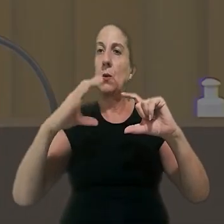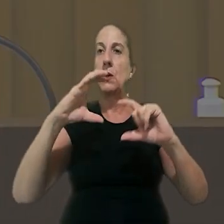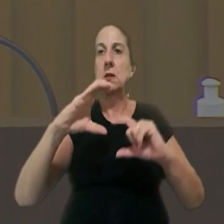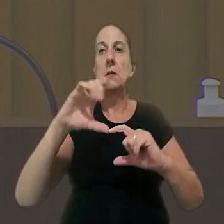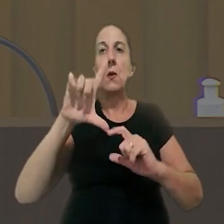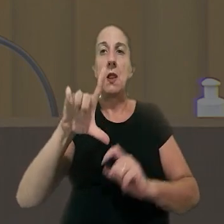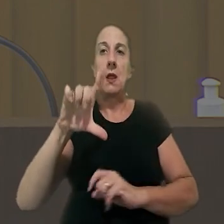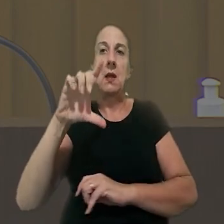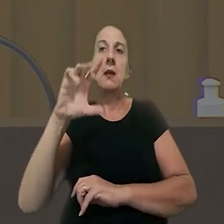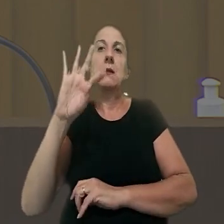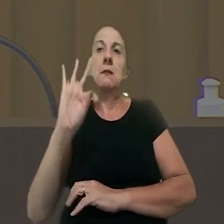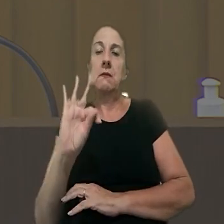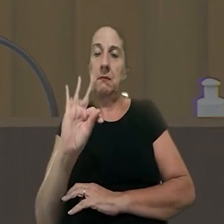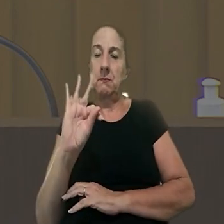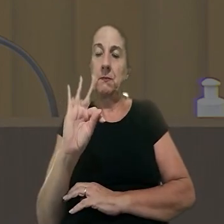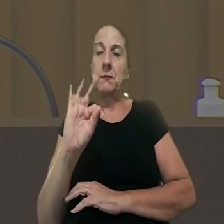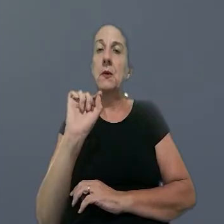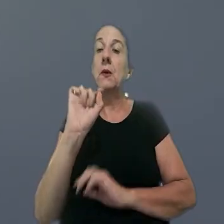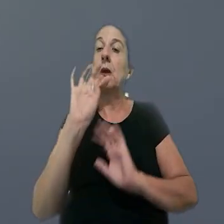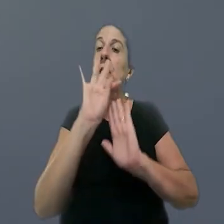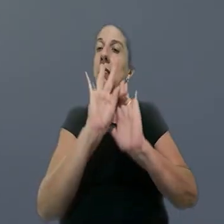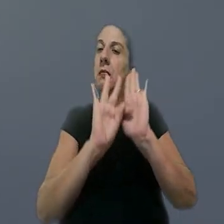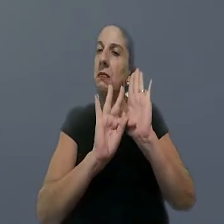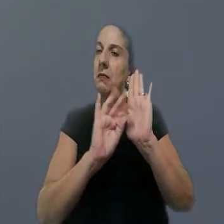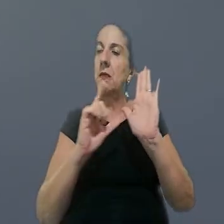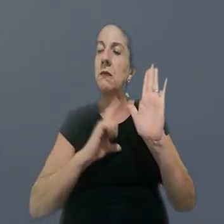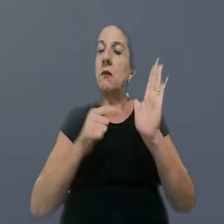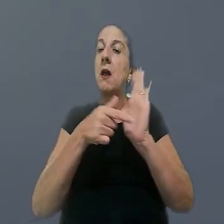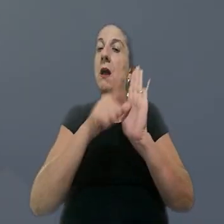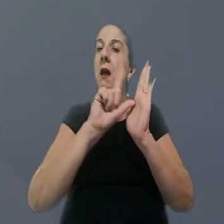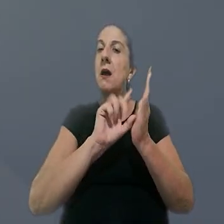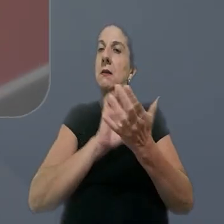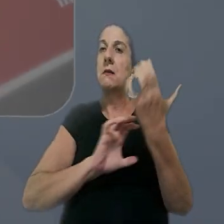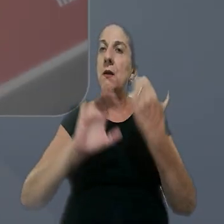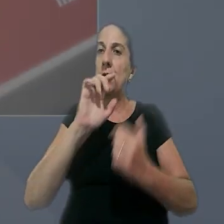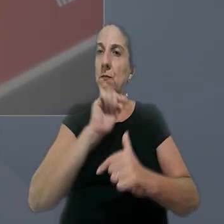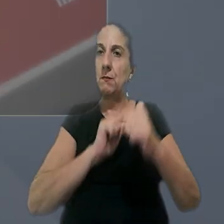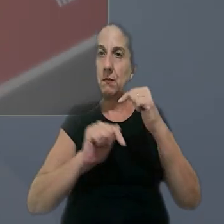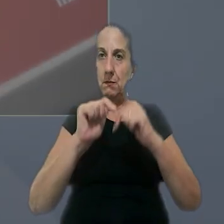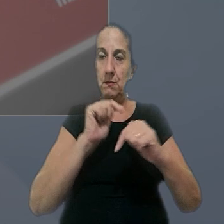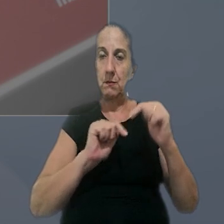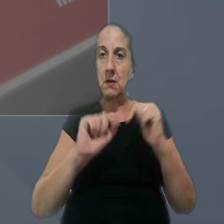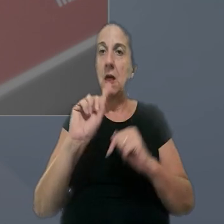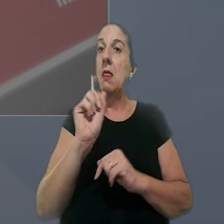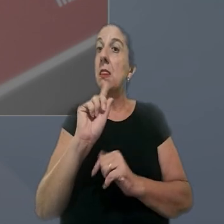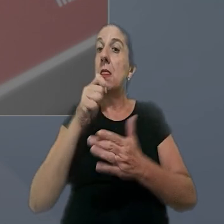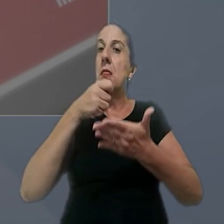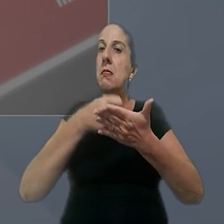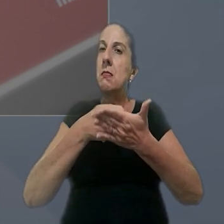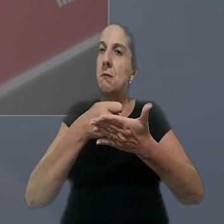Consolidação das Leis do Trabalho. De acordo com o texto em vigor, antes da reforma trabalhista, a